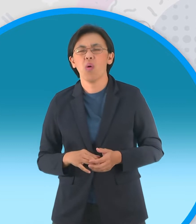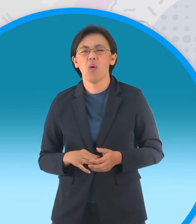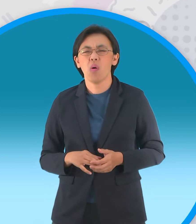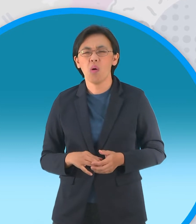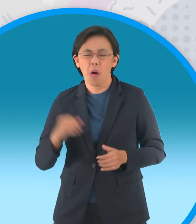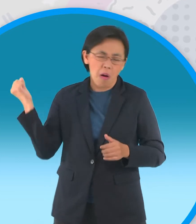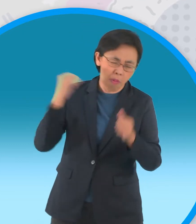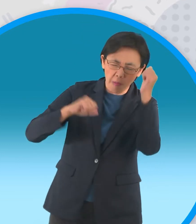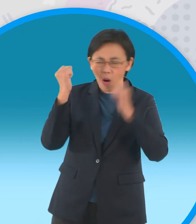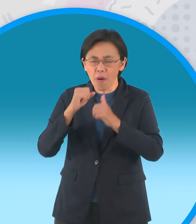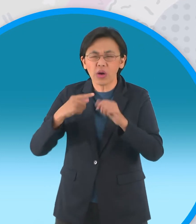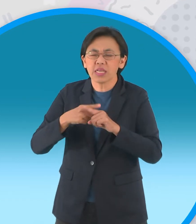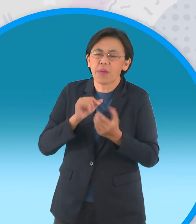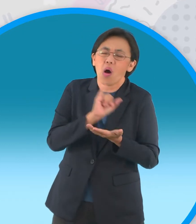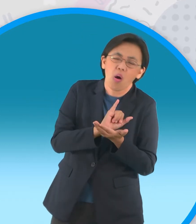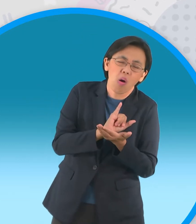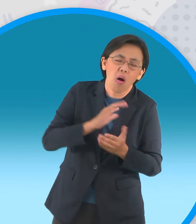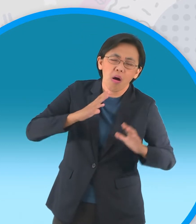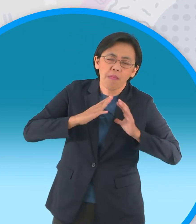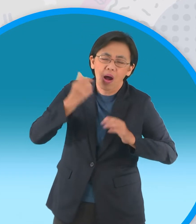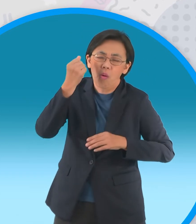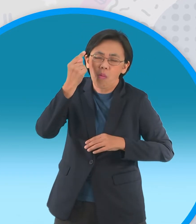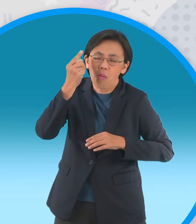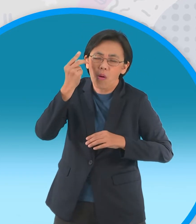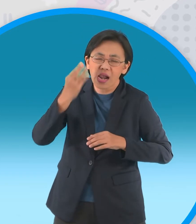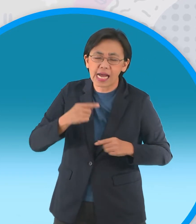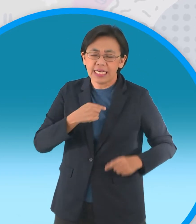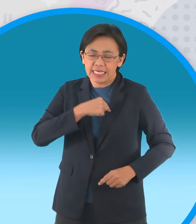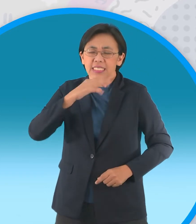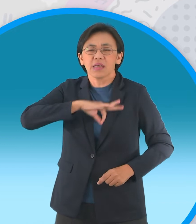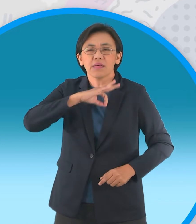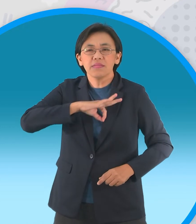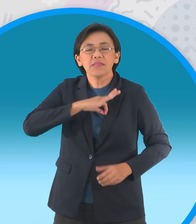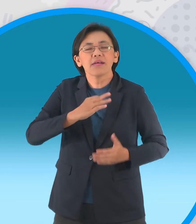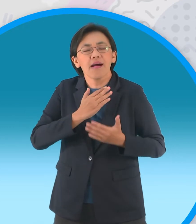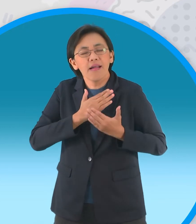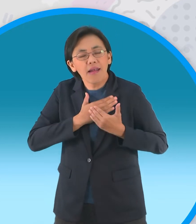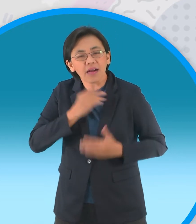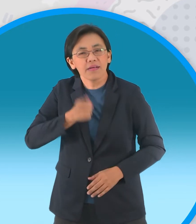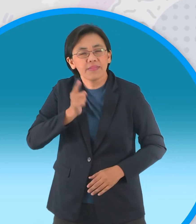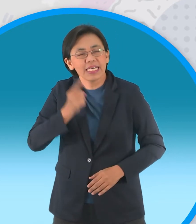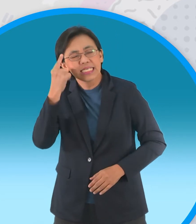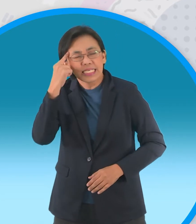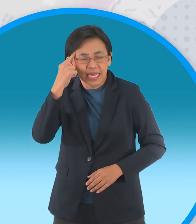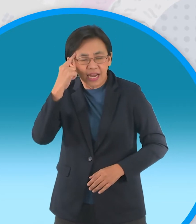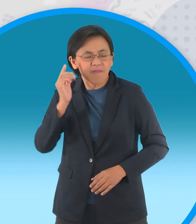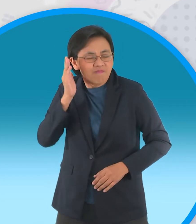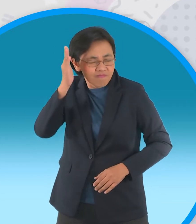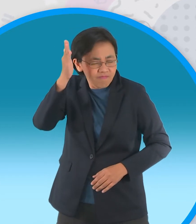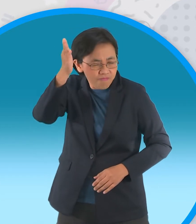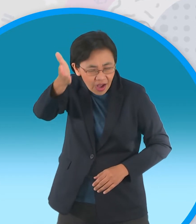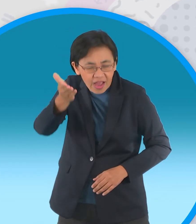กลับไปบ้านนอนหยอดน้ำต้มอยู่หลายวันแต่ใจยังตั้งมันว่าวันหน้าจะมาสู่ขอหนูแป้งใหม่